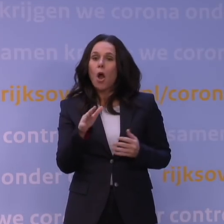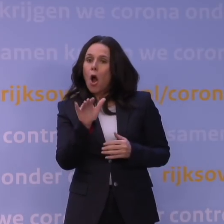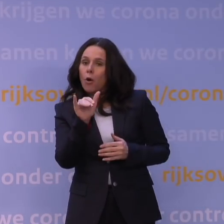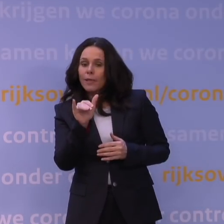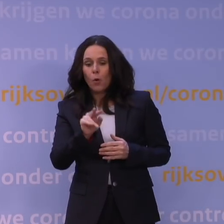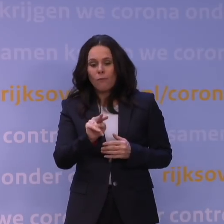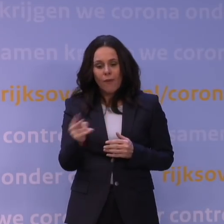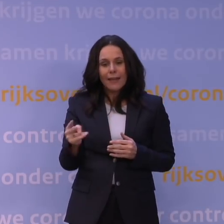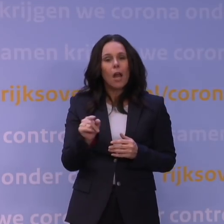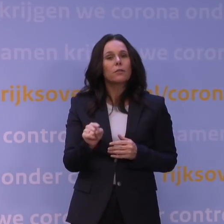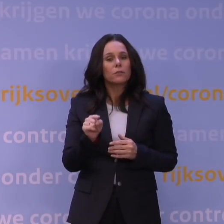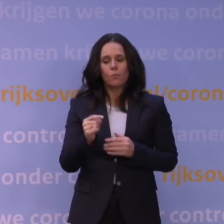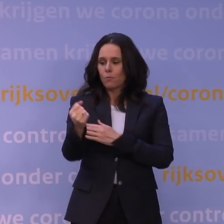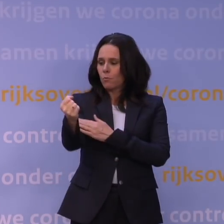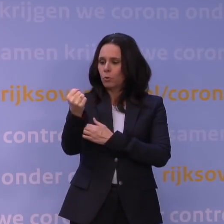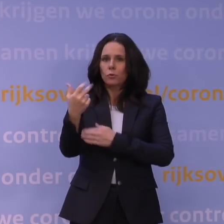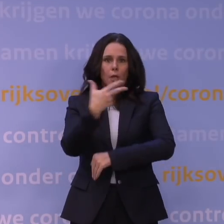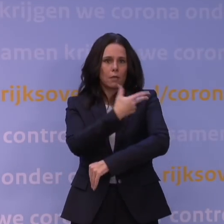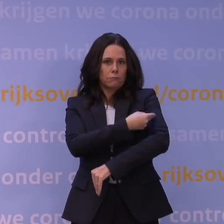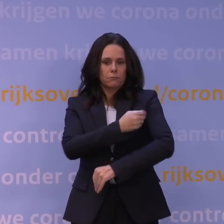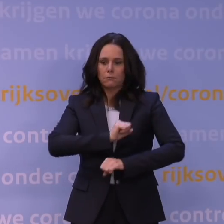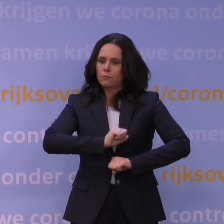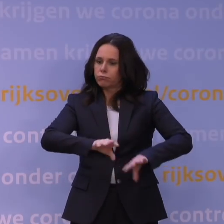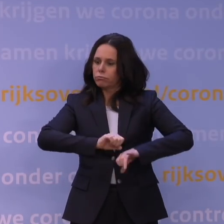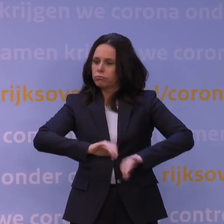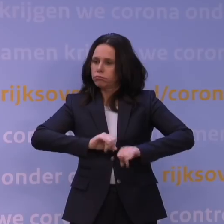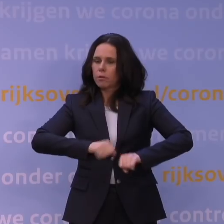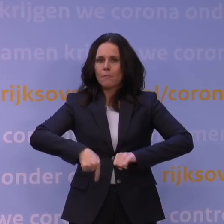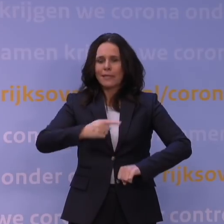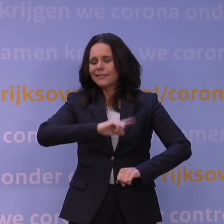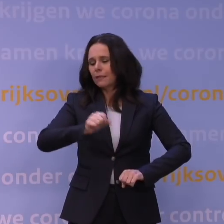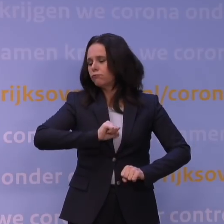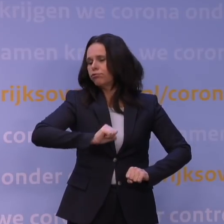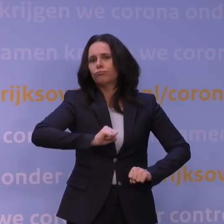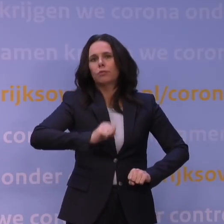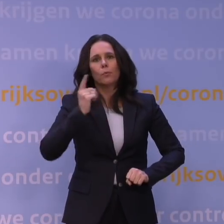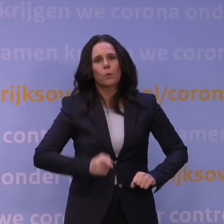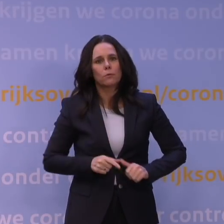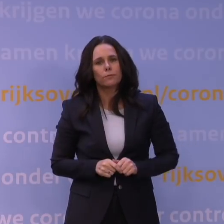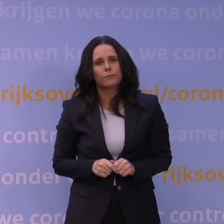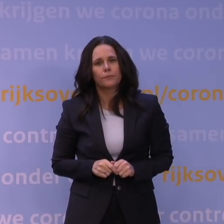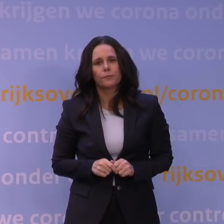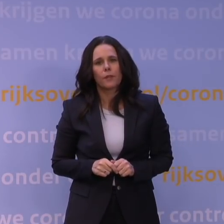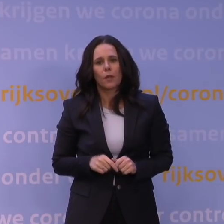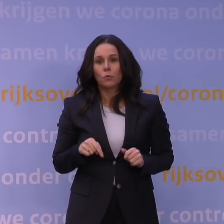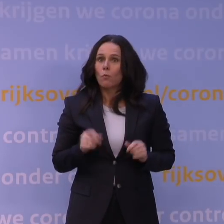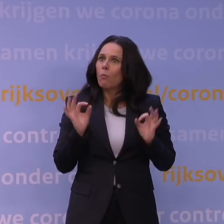om die boostervaccinatiecampagne zeer sterk te versnellen omdat dat momenteel natuurlijk heel erg belangrijk is.